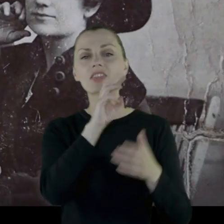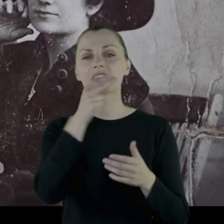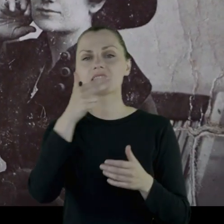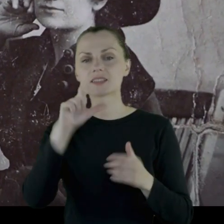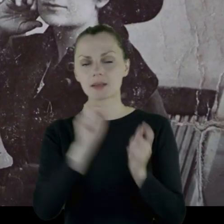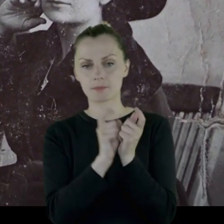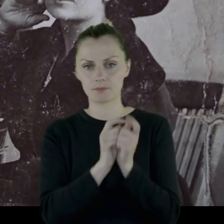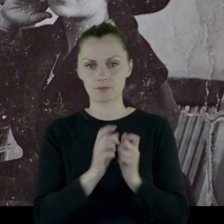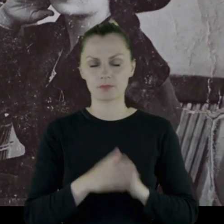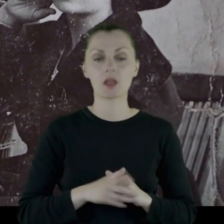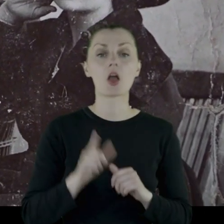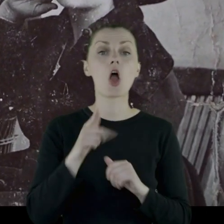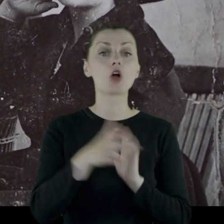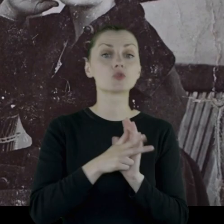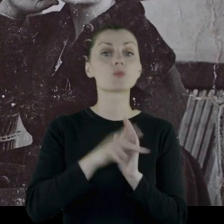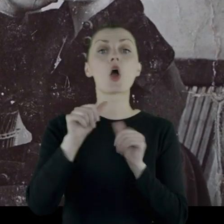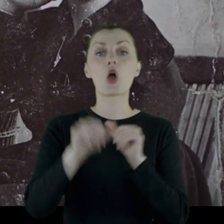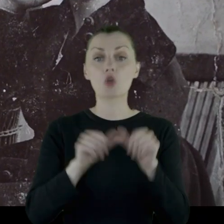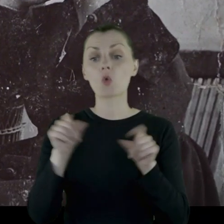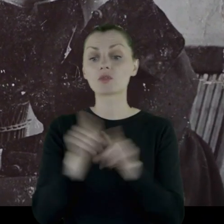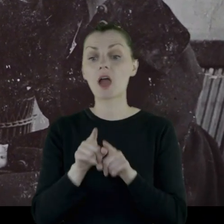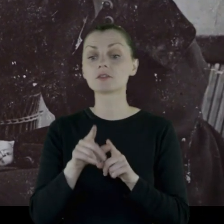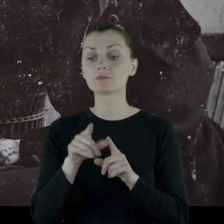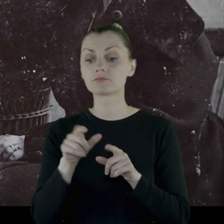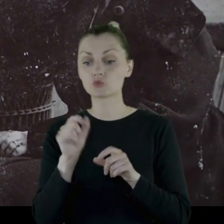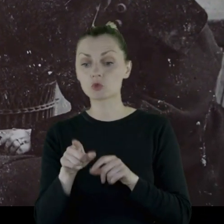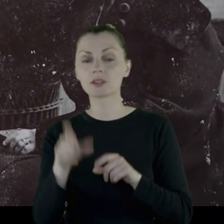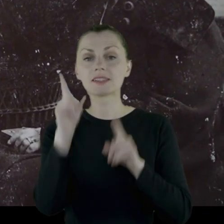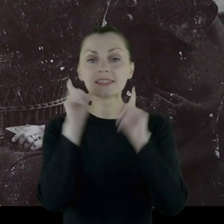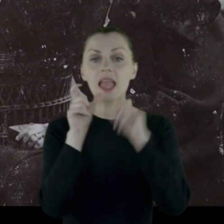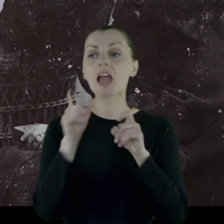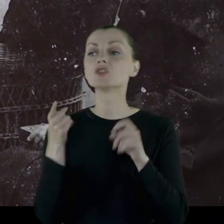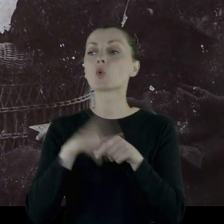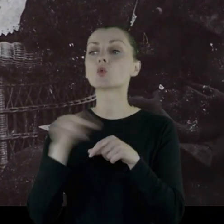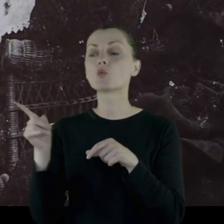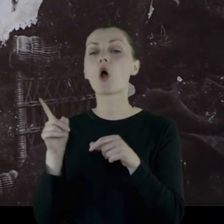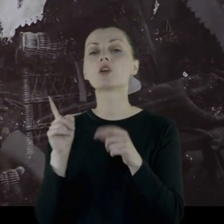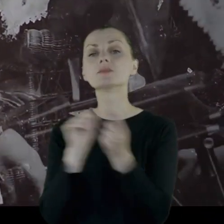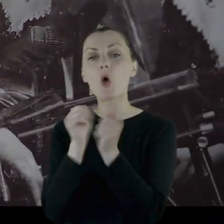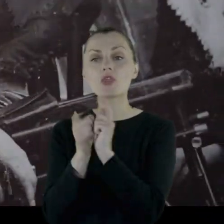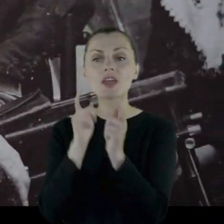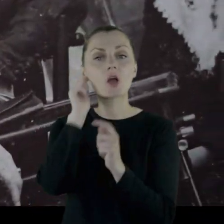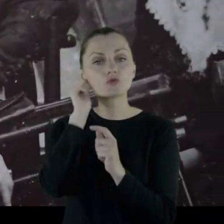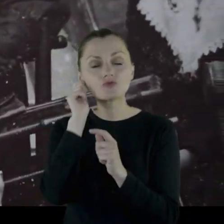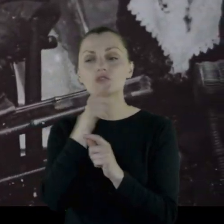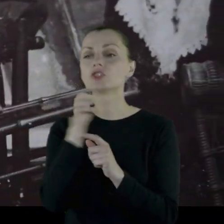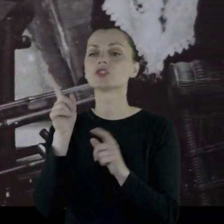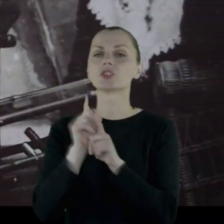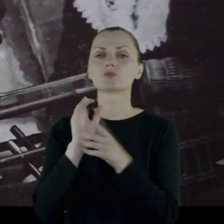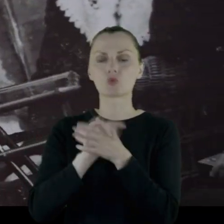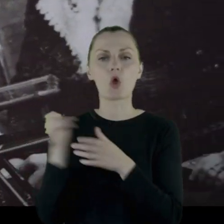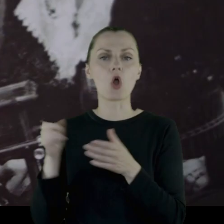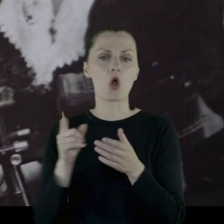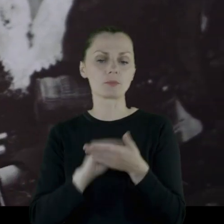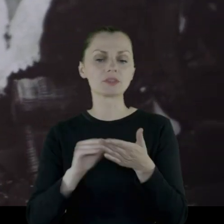Zachowały się też z '18 roku zdjęcia dziewczyn z Winnicy, z którymi się tam spotykał, przyjaźnił, ponieważ często wspomina,